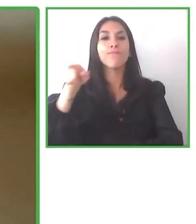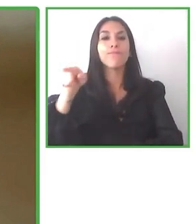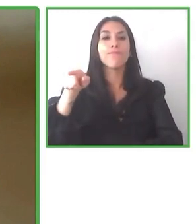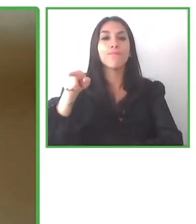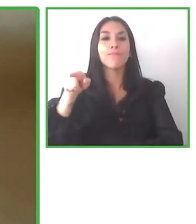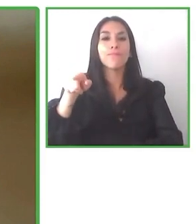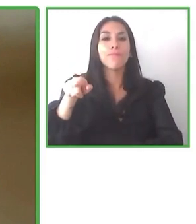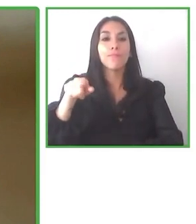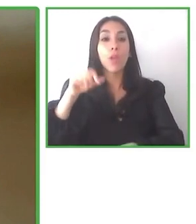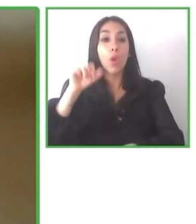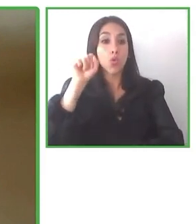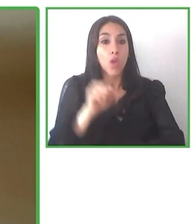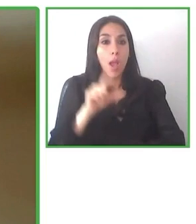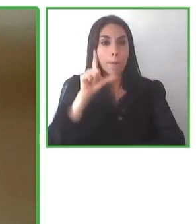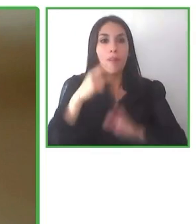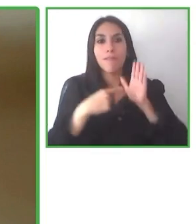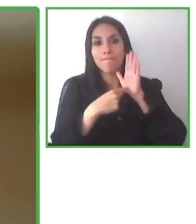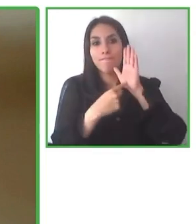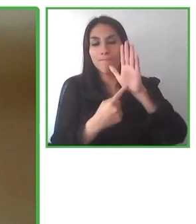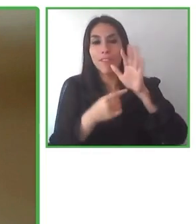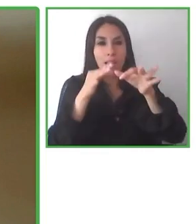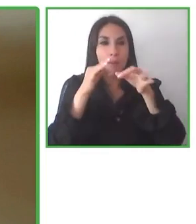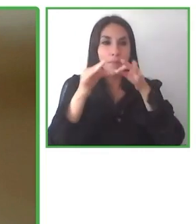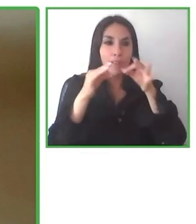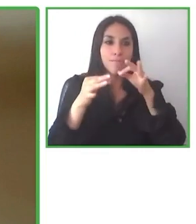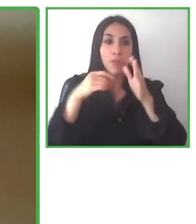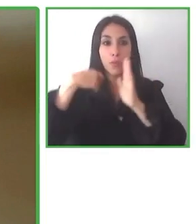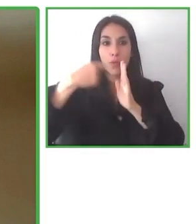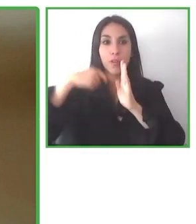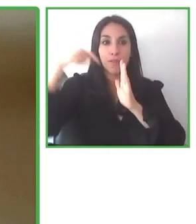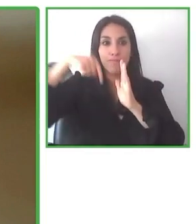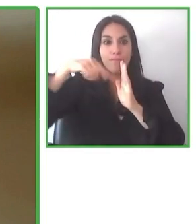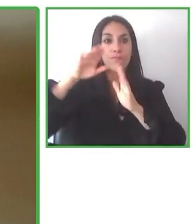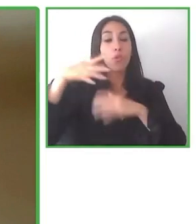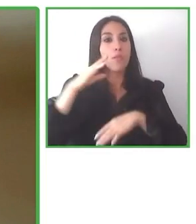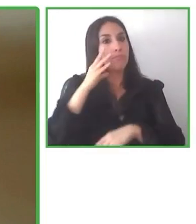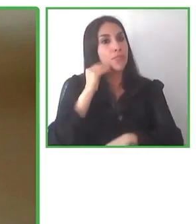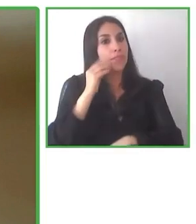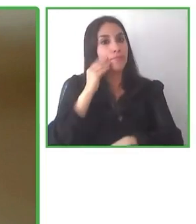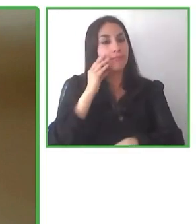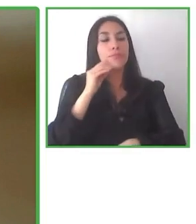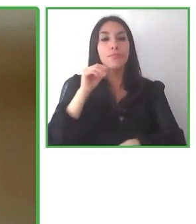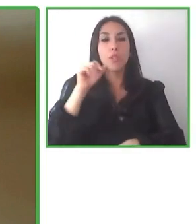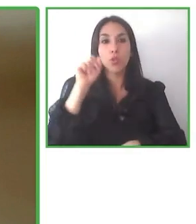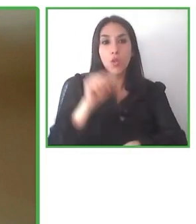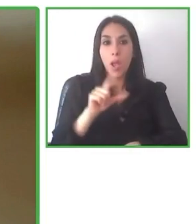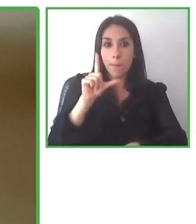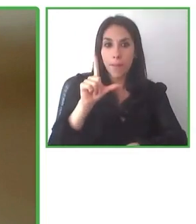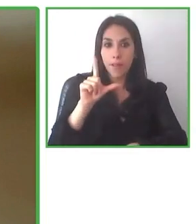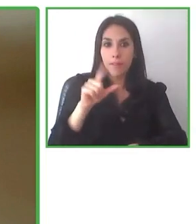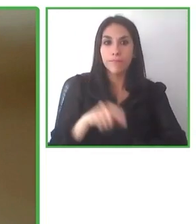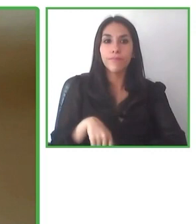necesitamos apoyo para seguir haciéndolo, que los hoteles estén conscientes de los